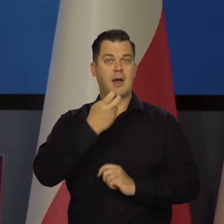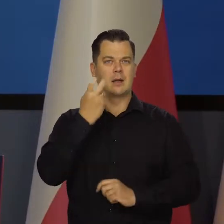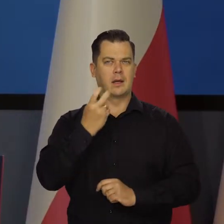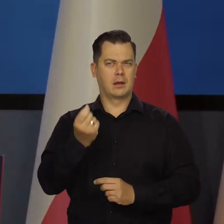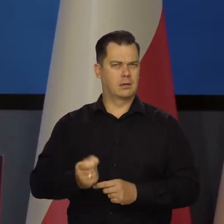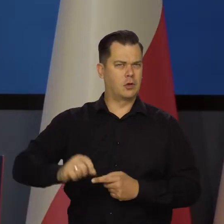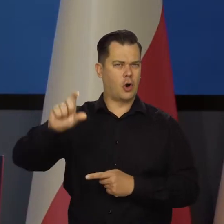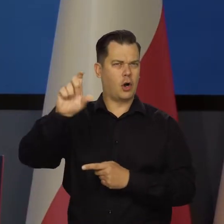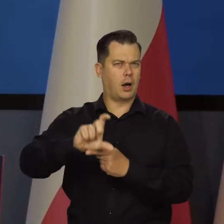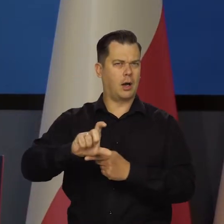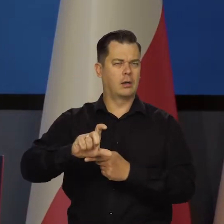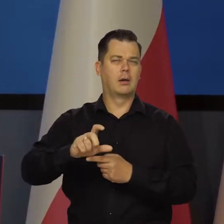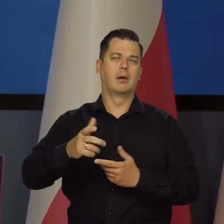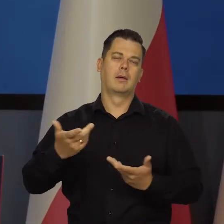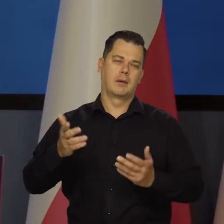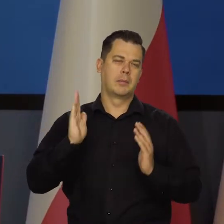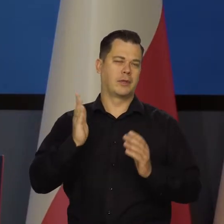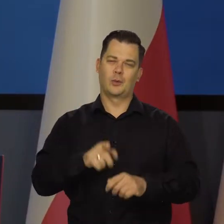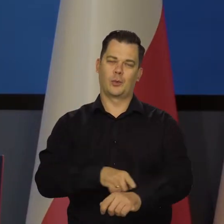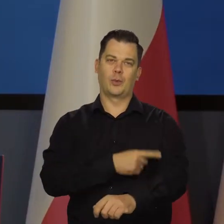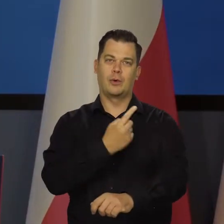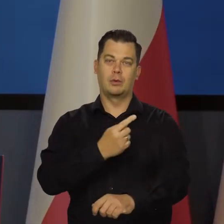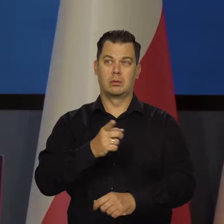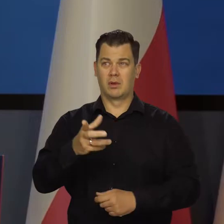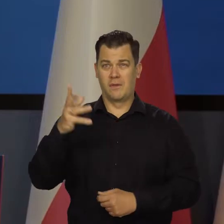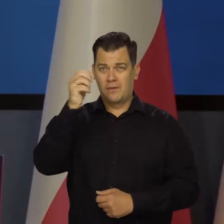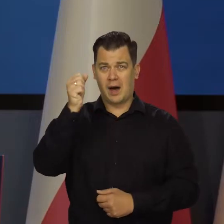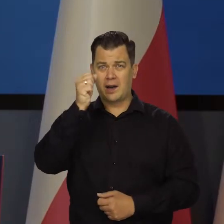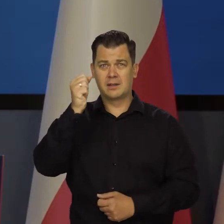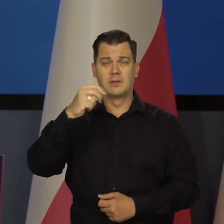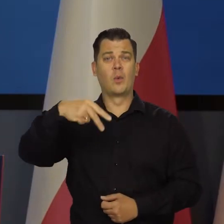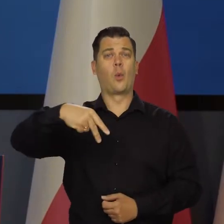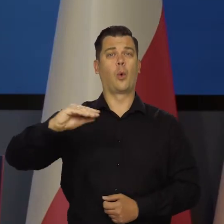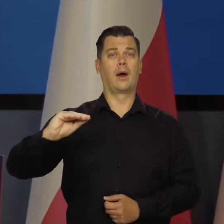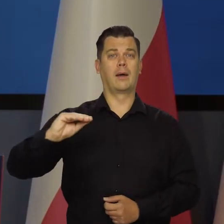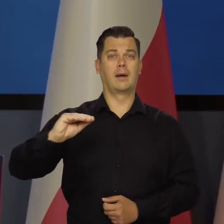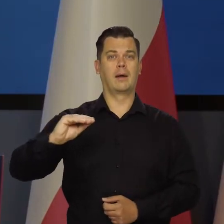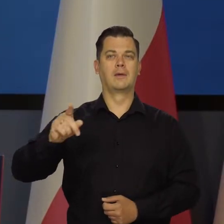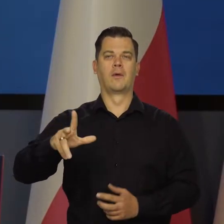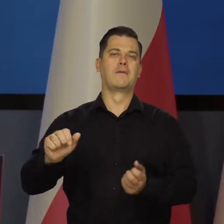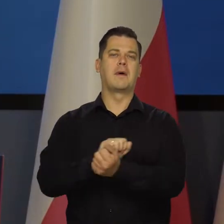a przy tym wariactwie w Unii Europejskiej dotyczącej walki z naturą,